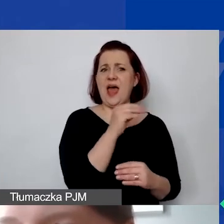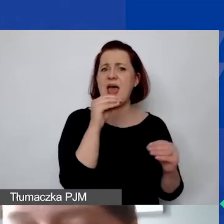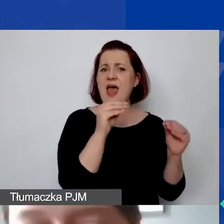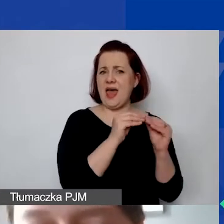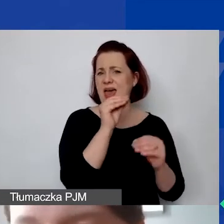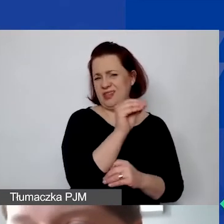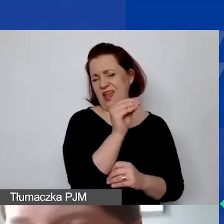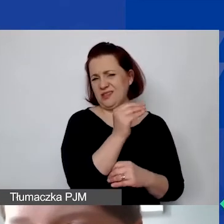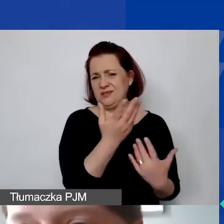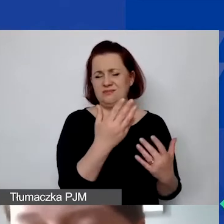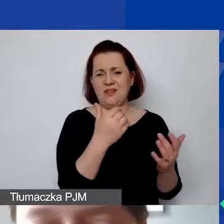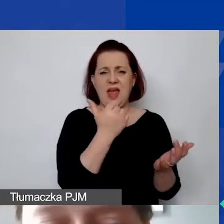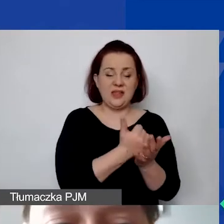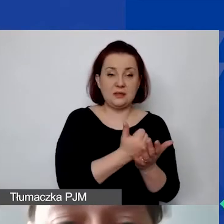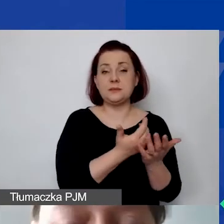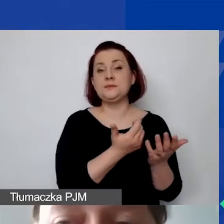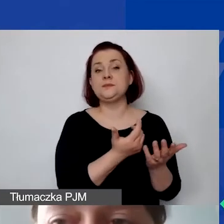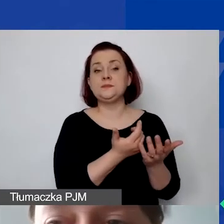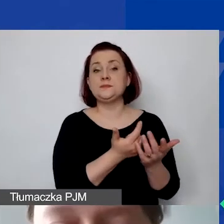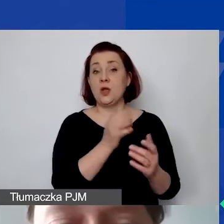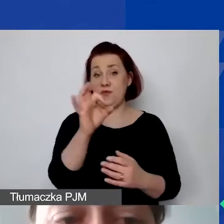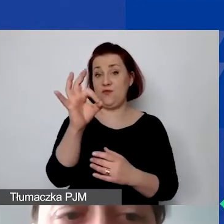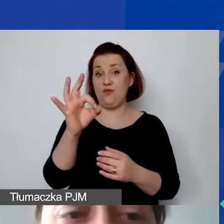Państwo oczywiście powinni wypełnić to swoimi danymi faktycznymi.